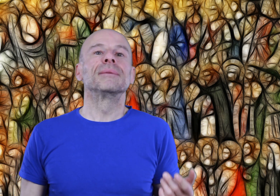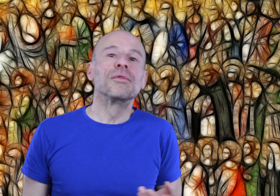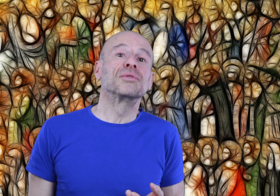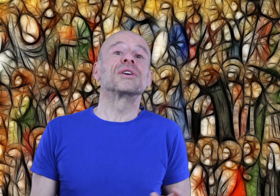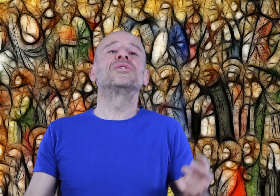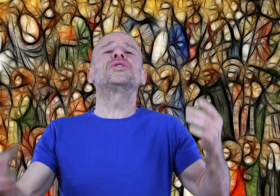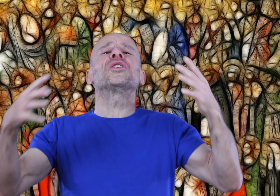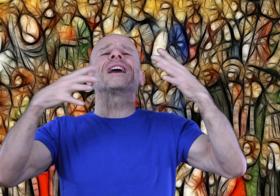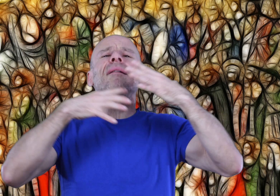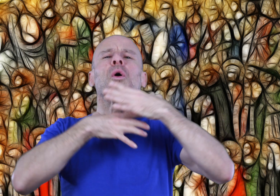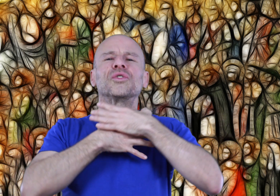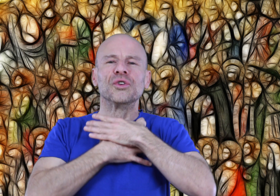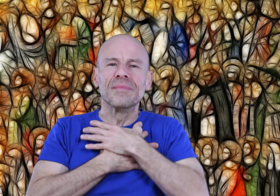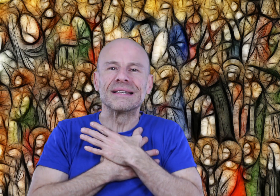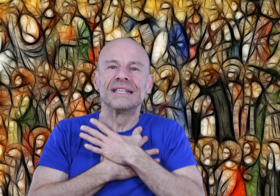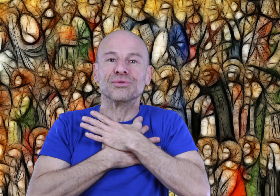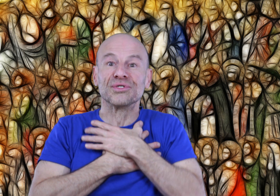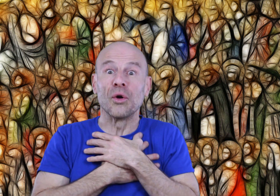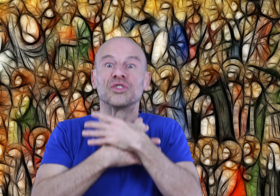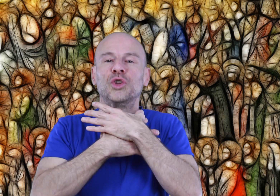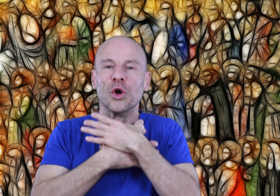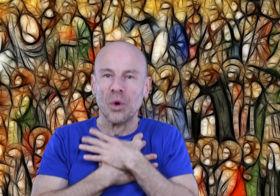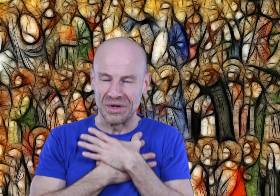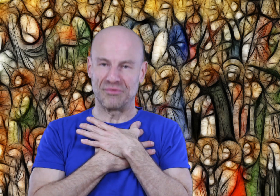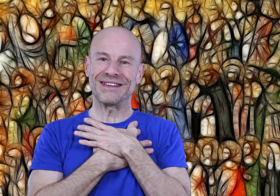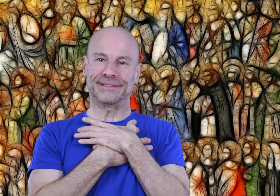ce qui prouve que nous sommes totalement autonomes si nous nous en donnons les moyens.